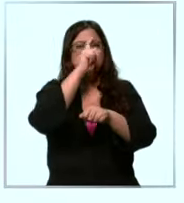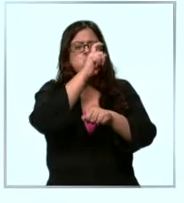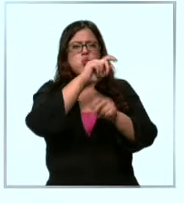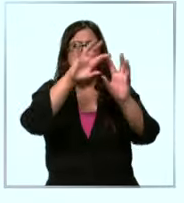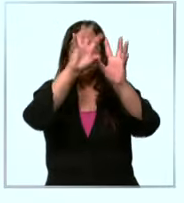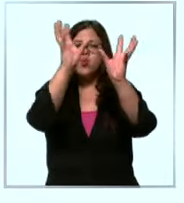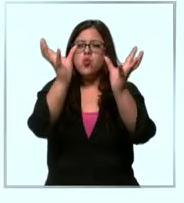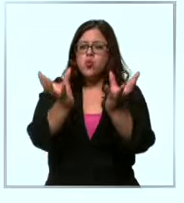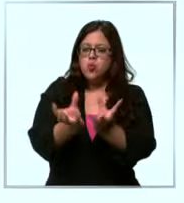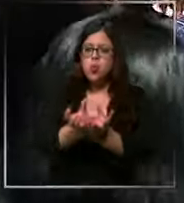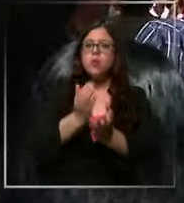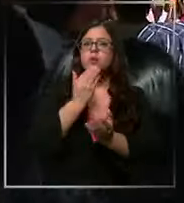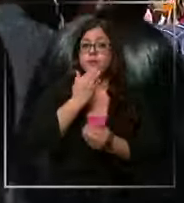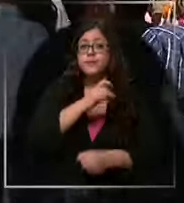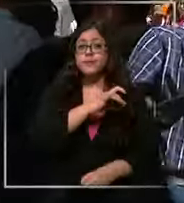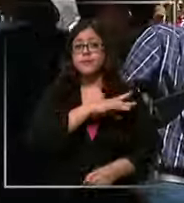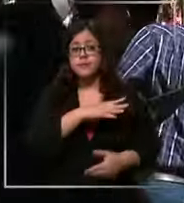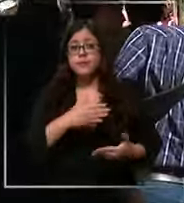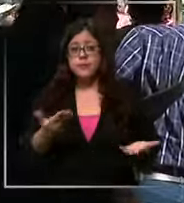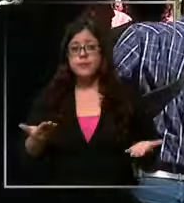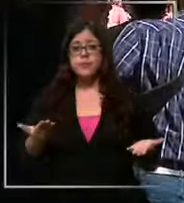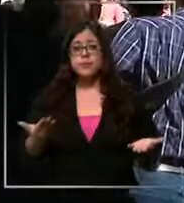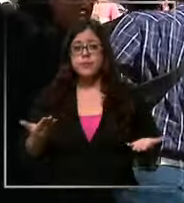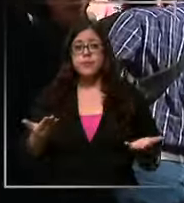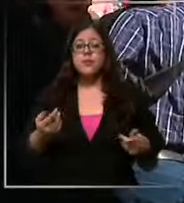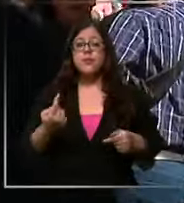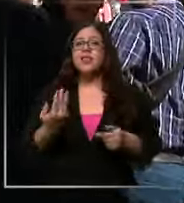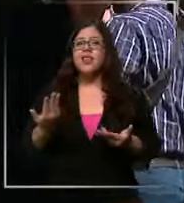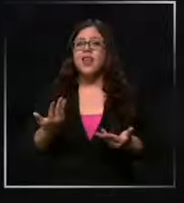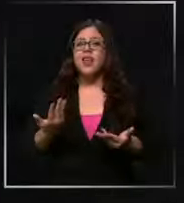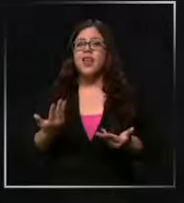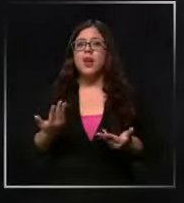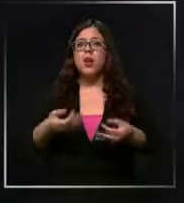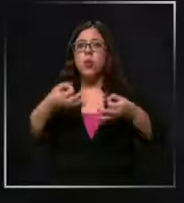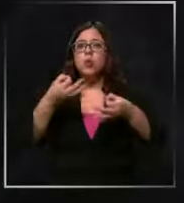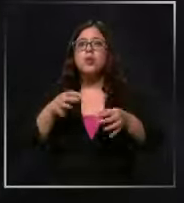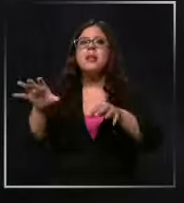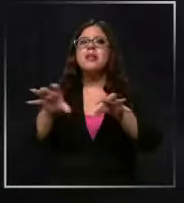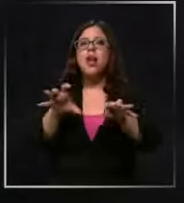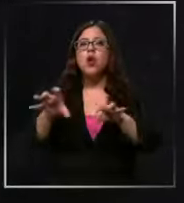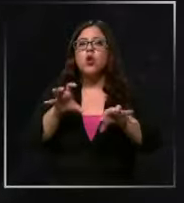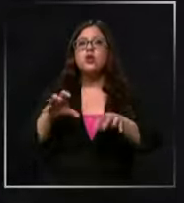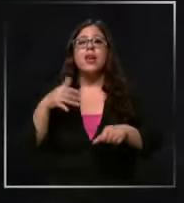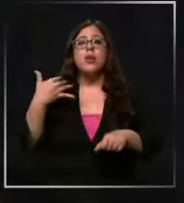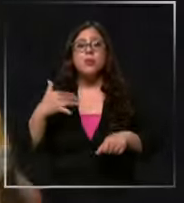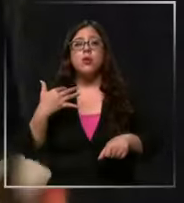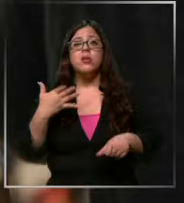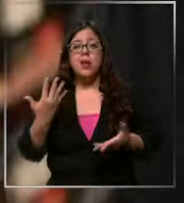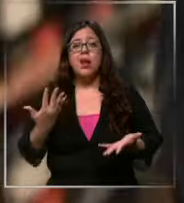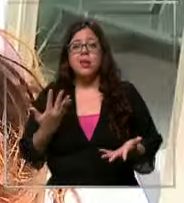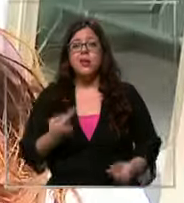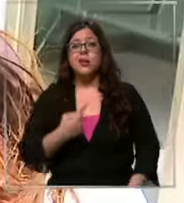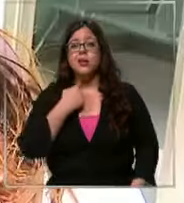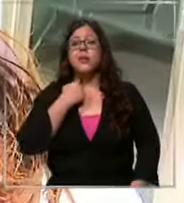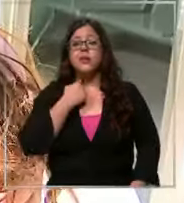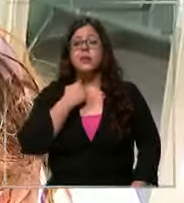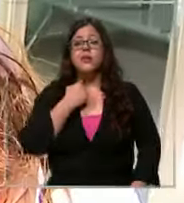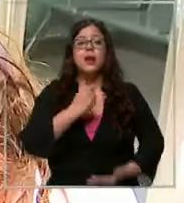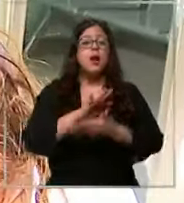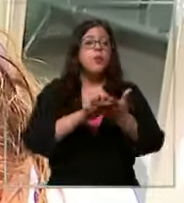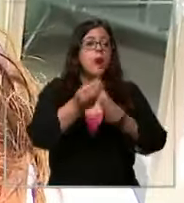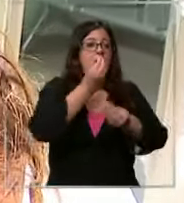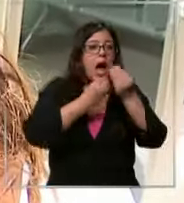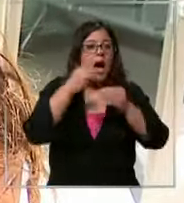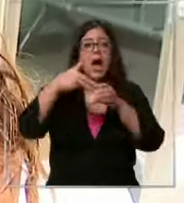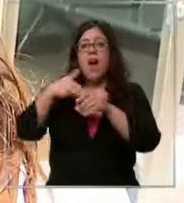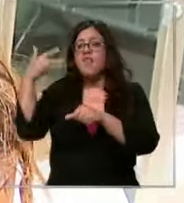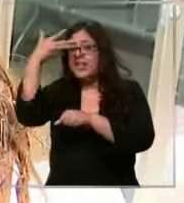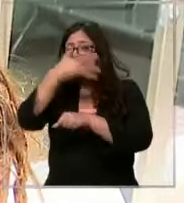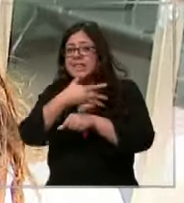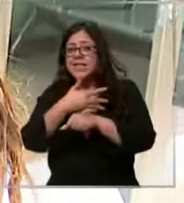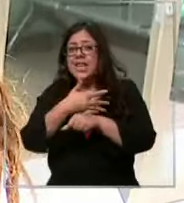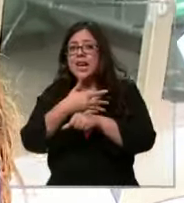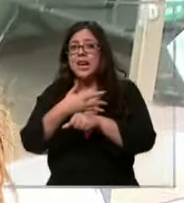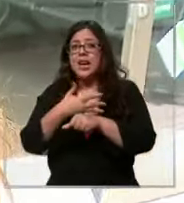cómo no a nuestro país también ya que afecta a elementos esenciales el alimento la bencina lo